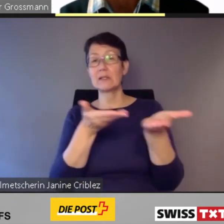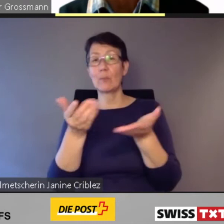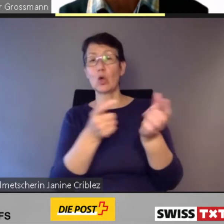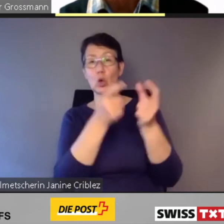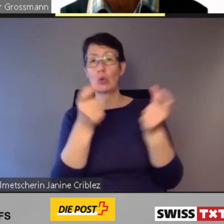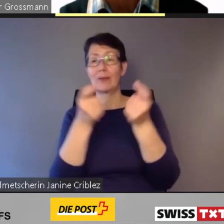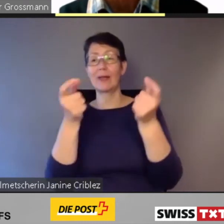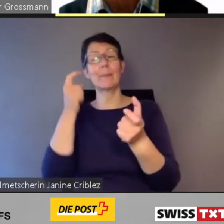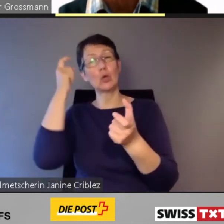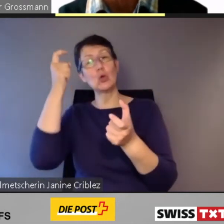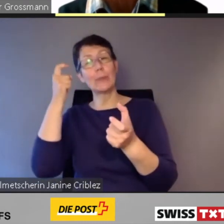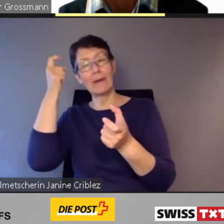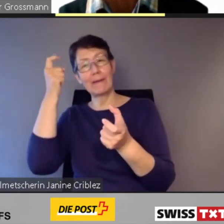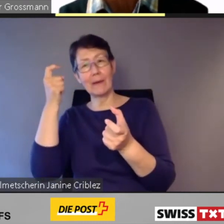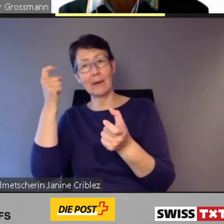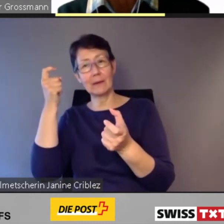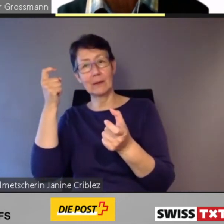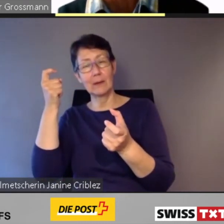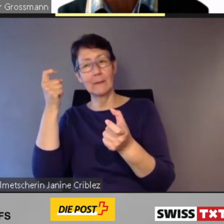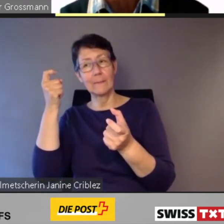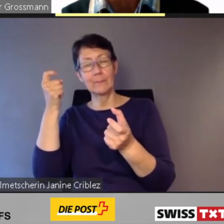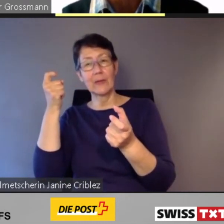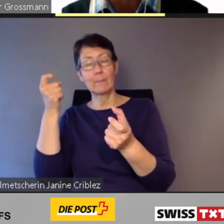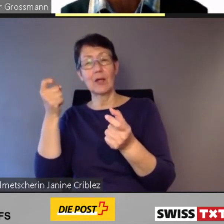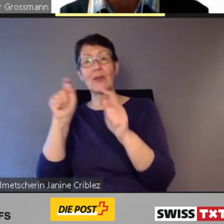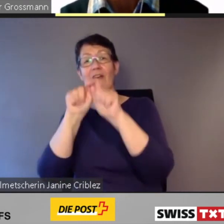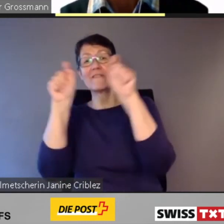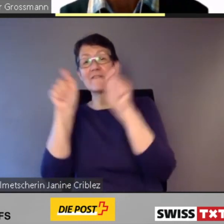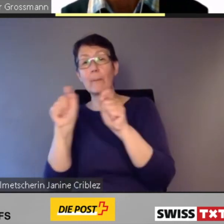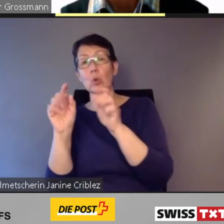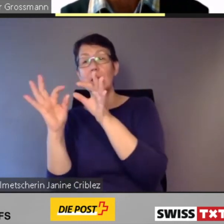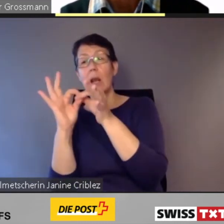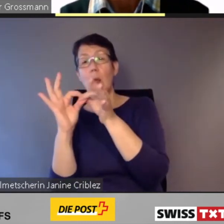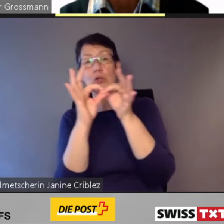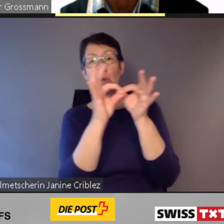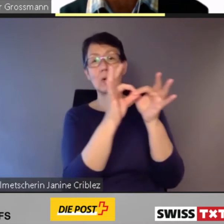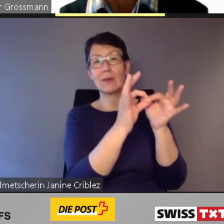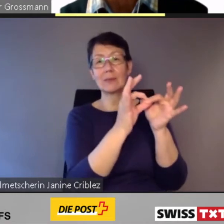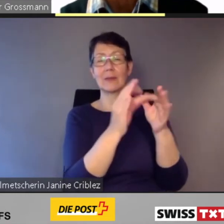Verbundlösungen zwischen den einzelnen Verkehrsträgern